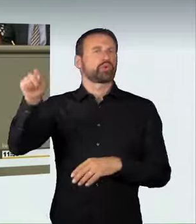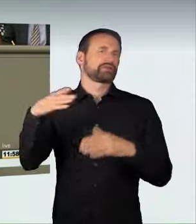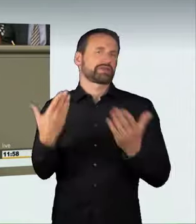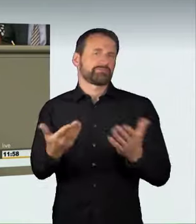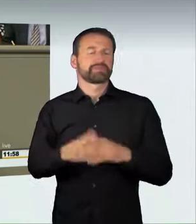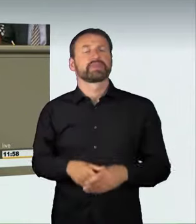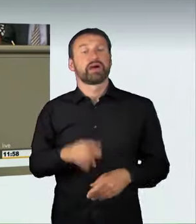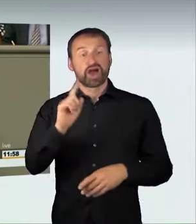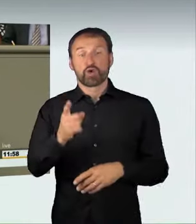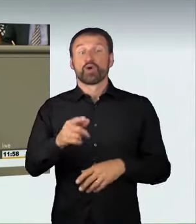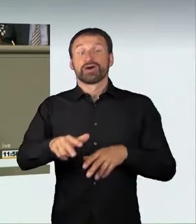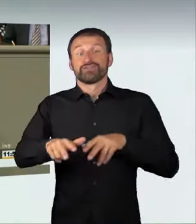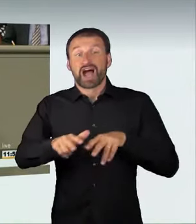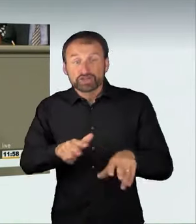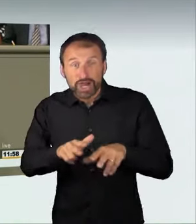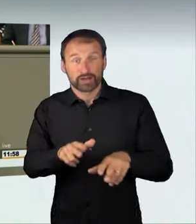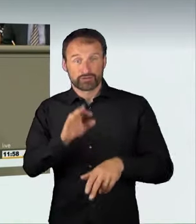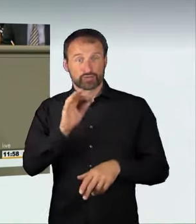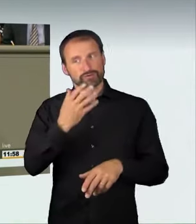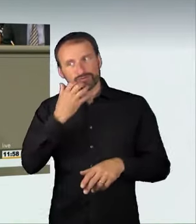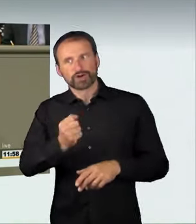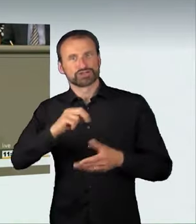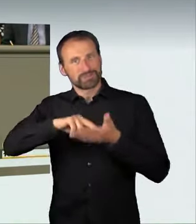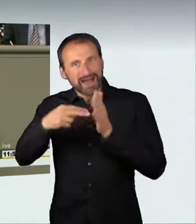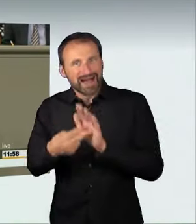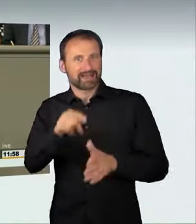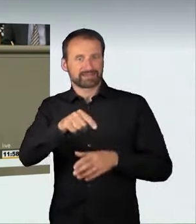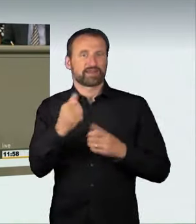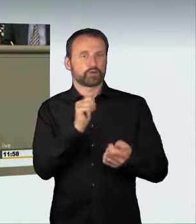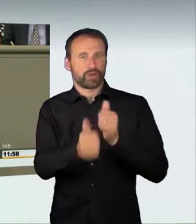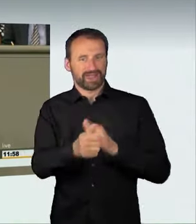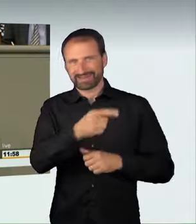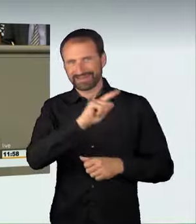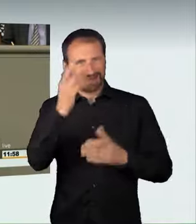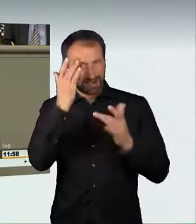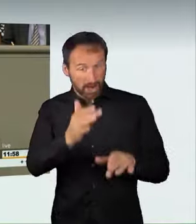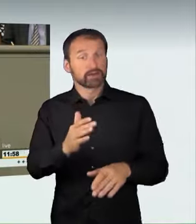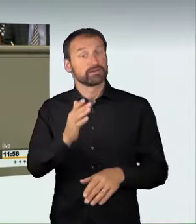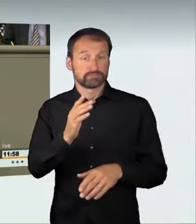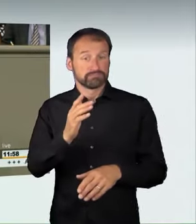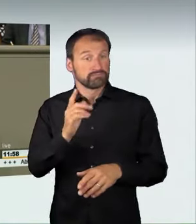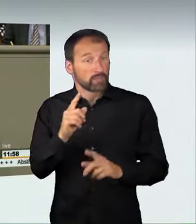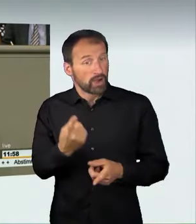Wir führen aber nicht nur eine neue Strafnorm ein, sondern wir regeln auch eine weitere Maßnahme, die in der Autorennszene